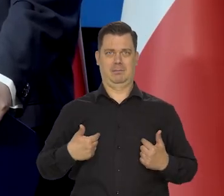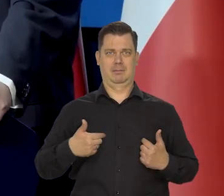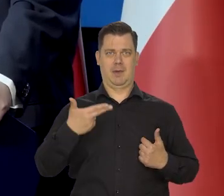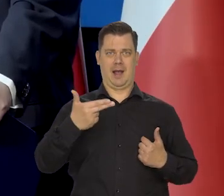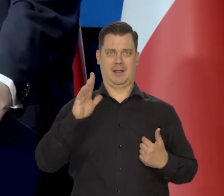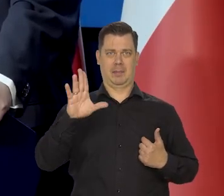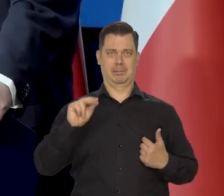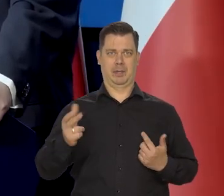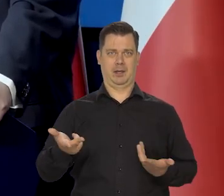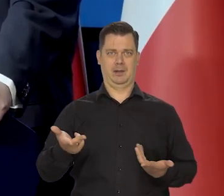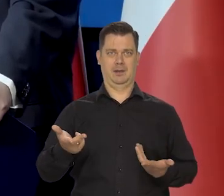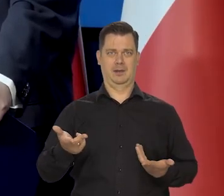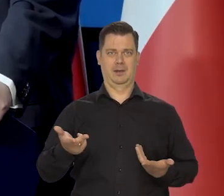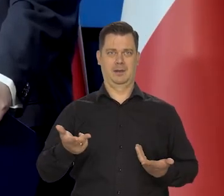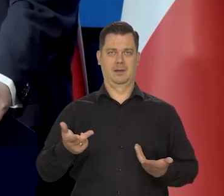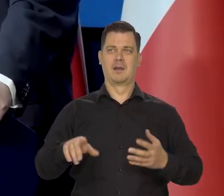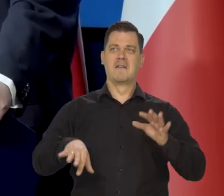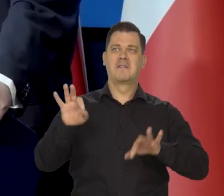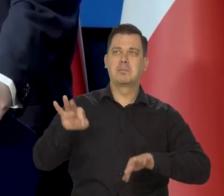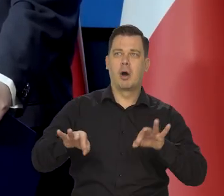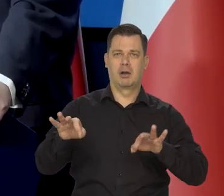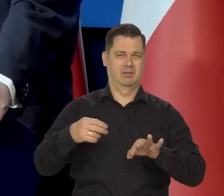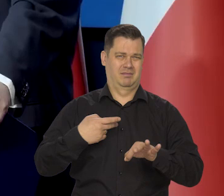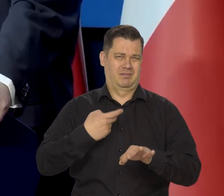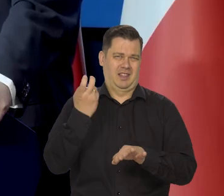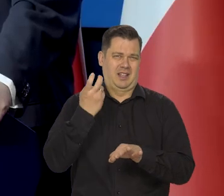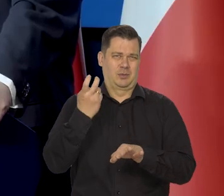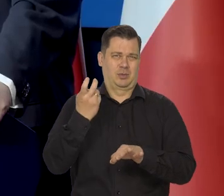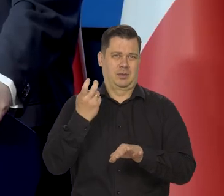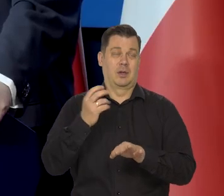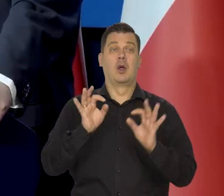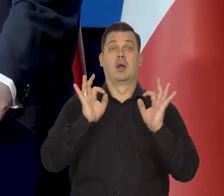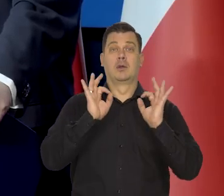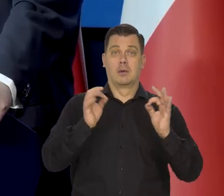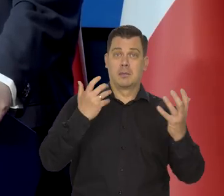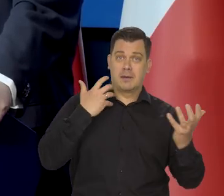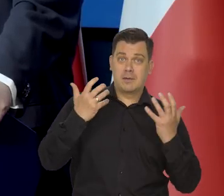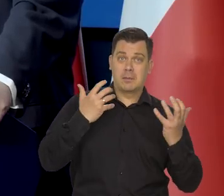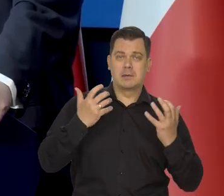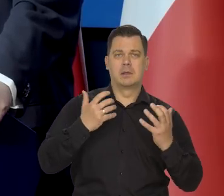My dobre wiadomości tak samo przekazujemy, jak złe wiadomości.